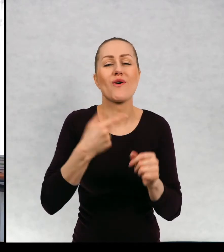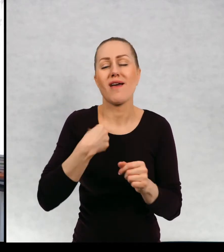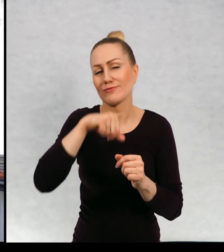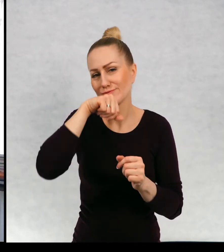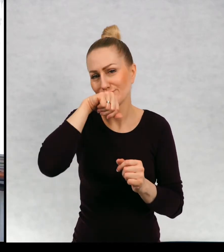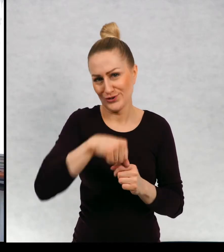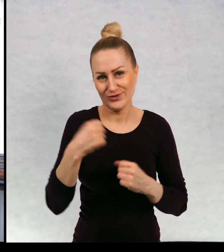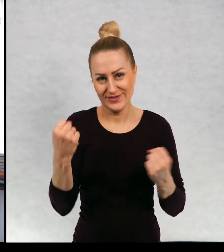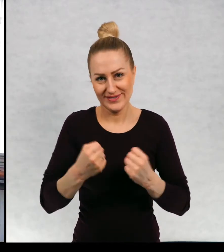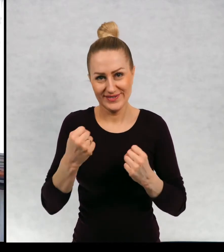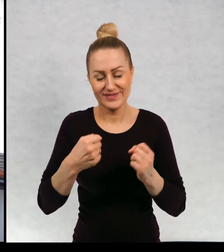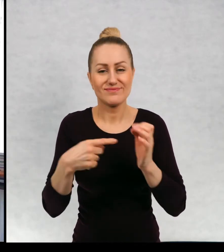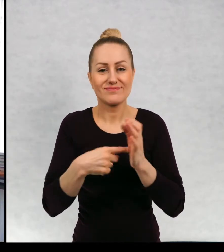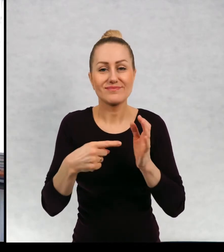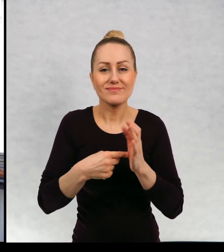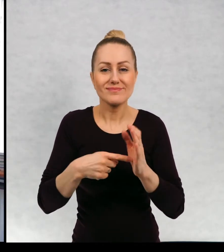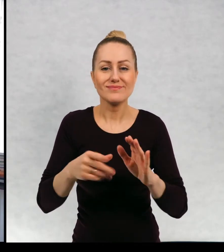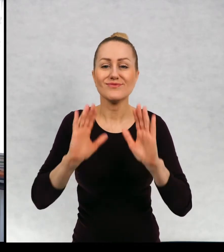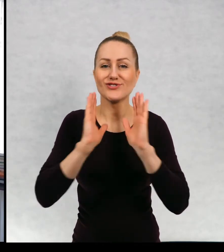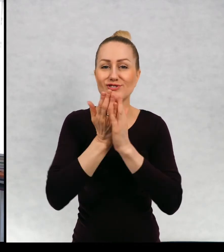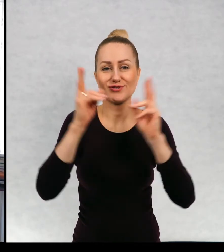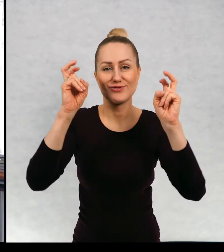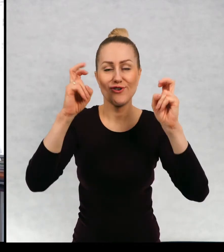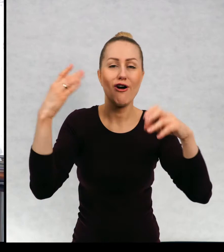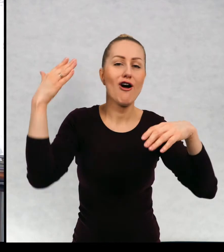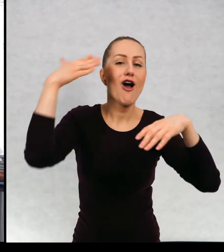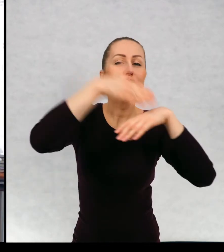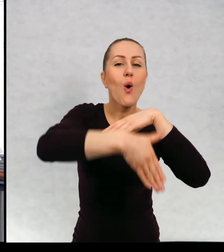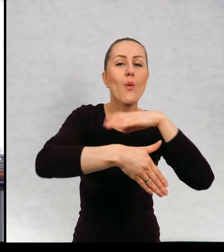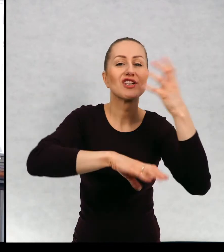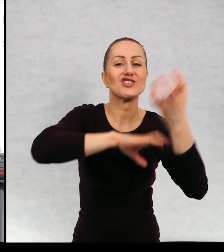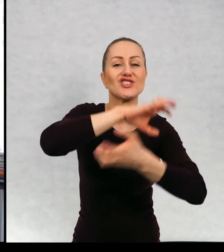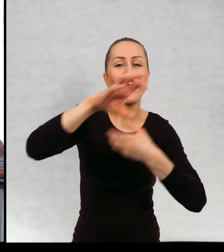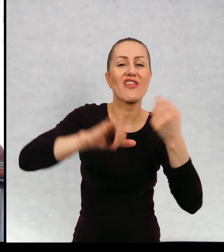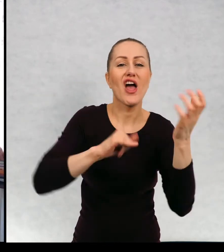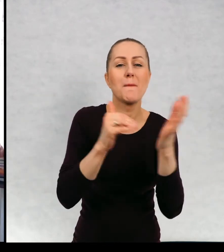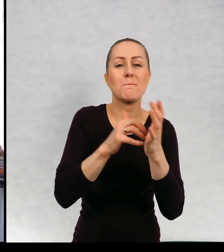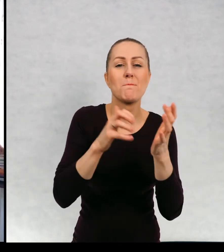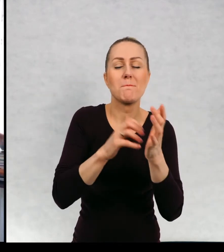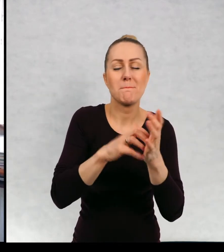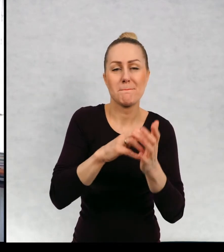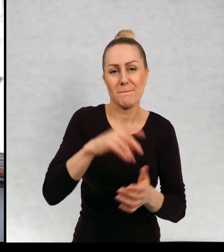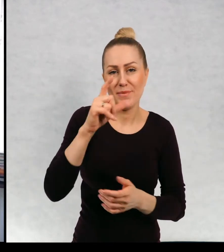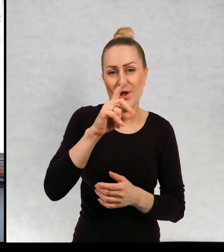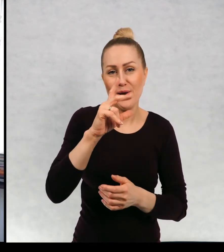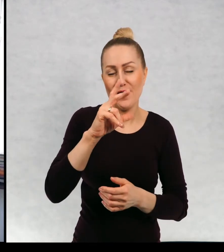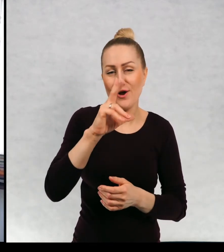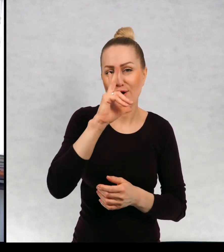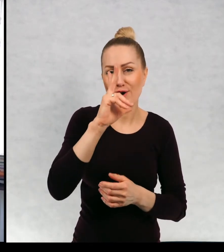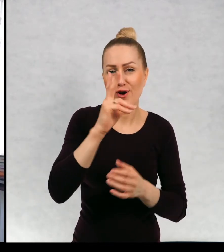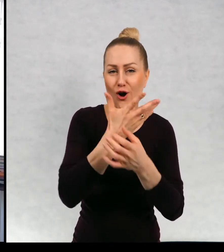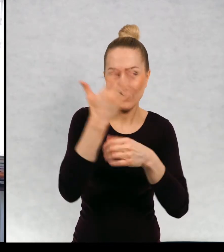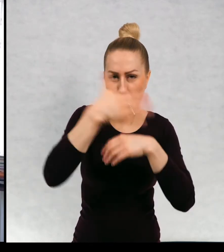Jednym z takich ulubionych dzieci jest książka " Koniec świata i poziomki" To jest jedna z edycji, co to